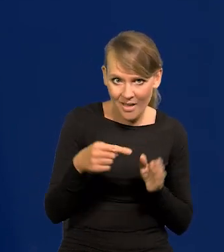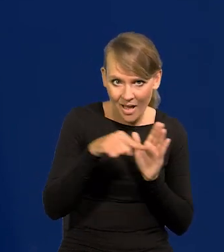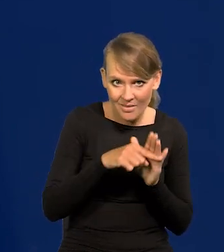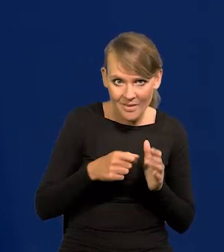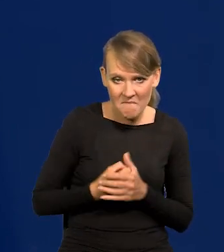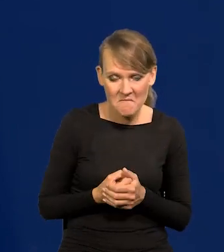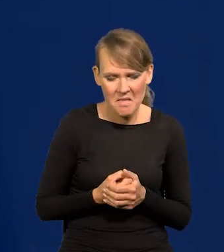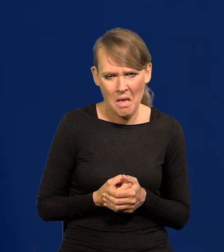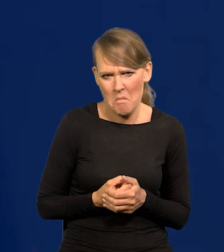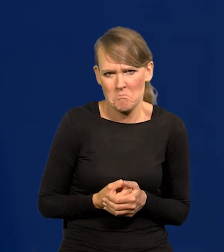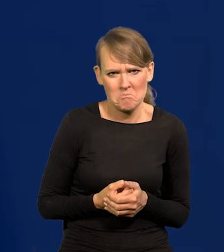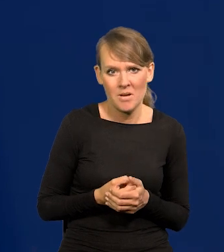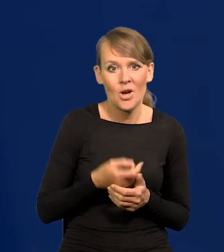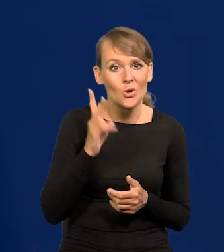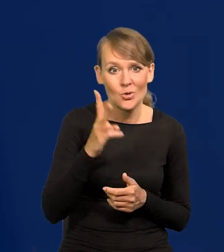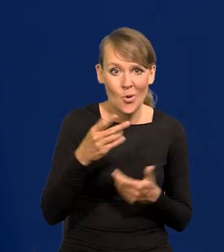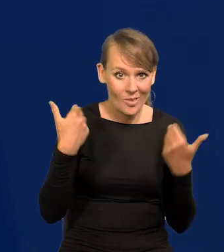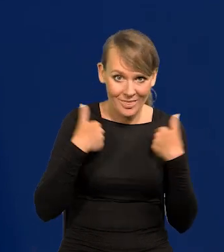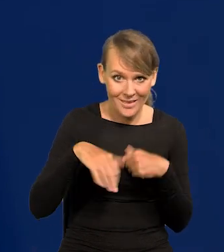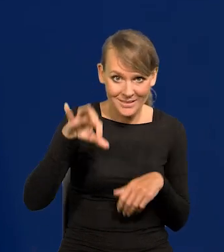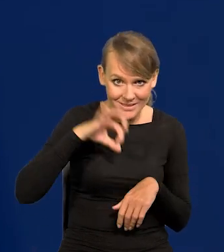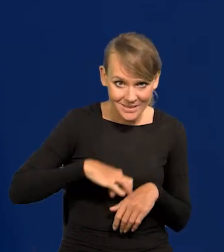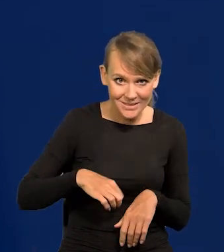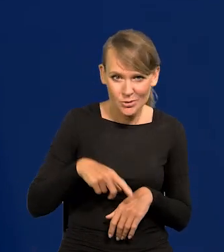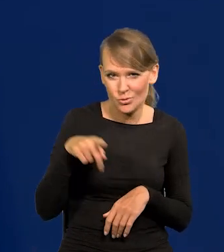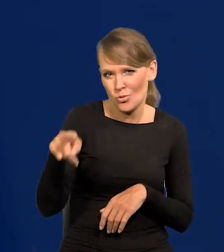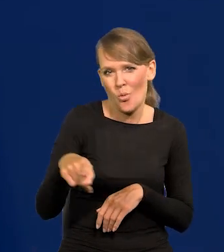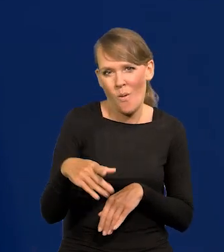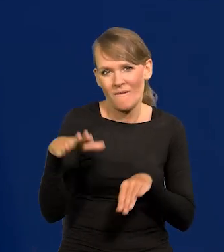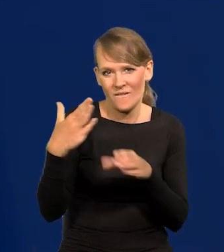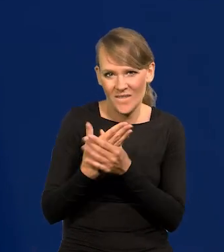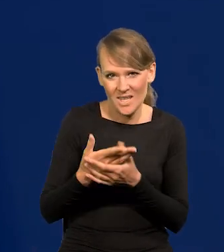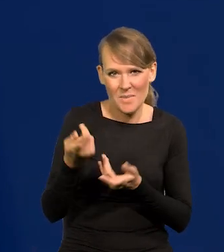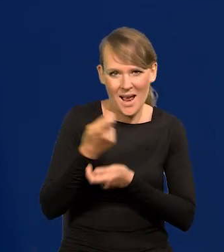Ktoś, kto nie chce gonić za zyskiem, nie powinien się zajmować przedsiębiorczością czy handlem.